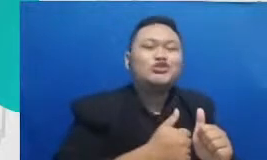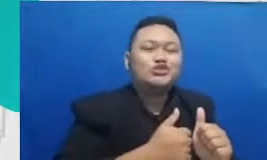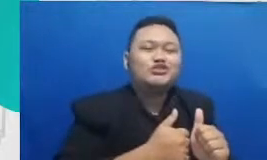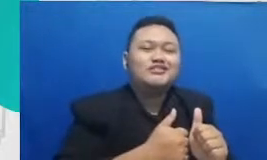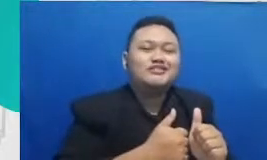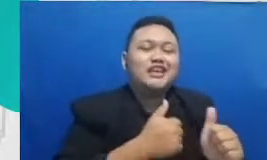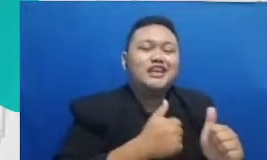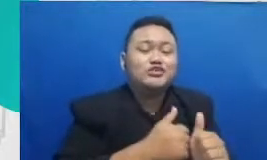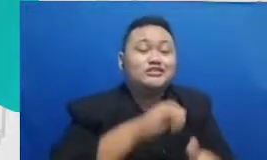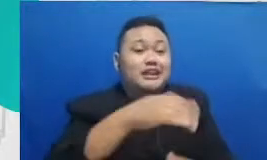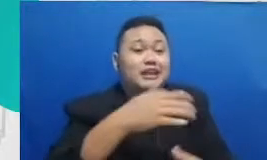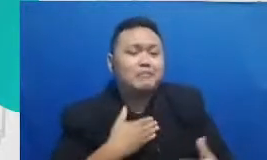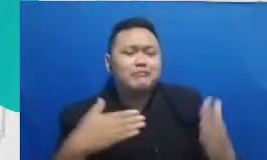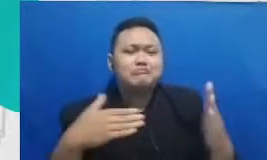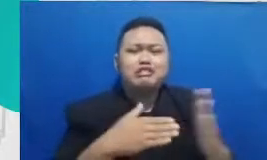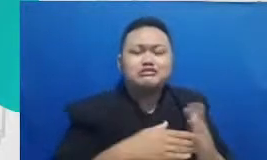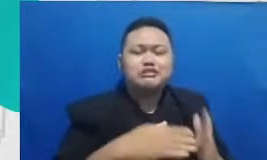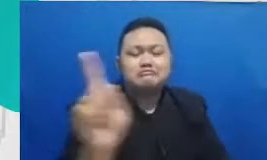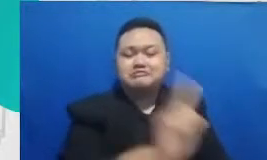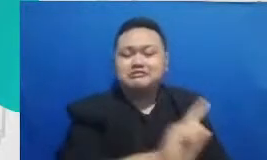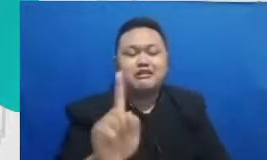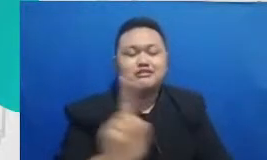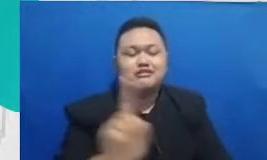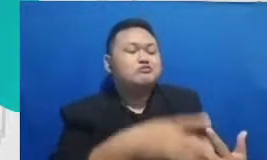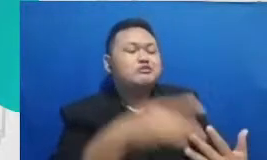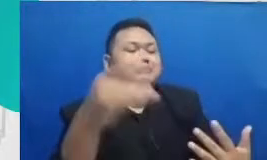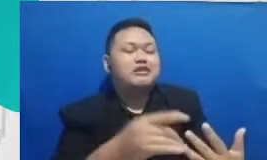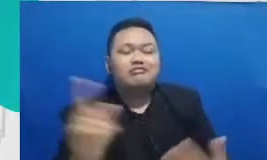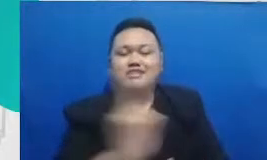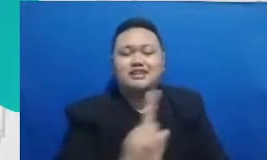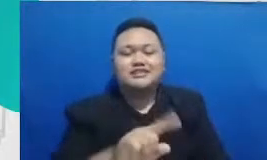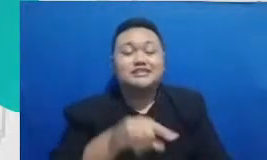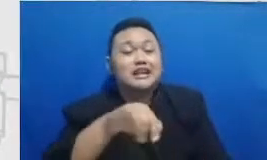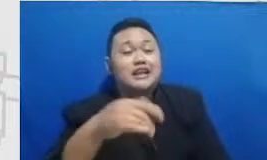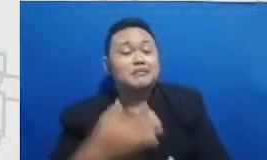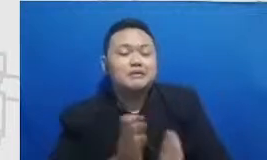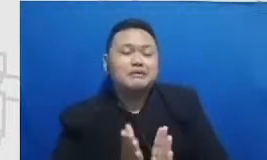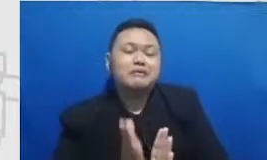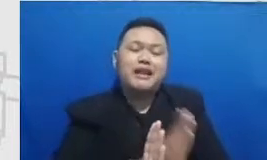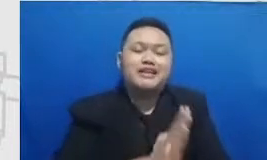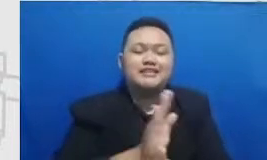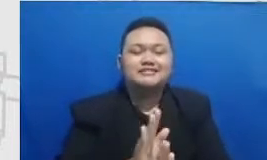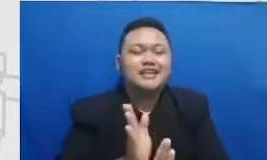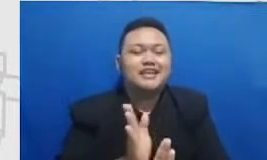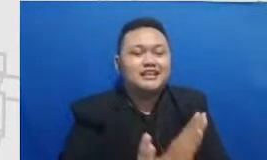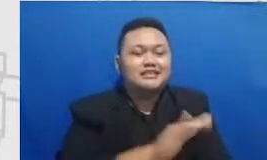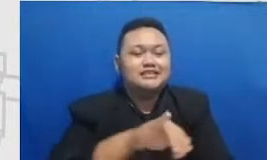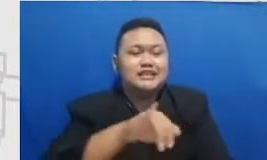atas pilihan-pilihan dalam hidupnya jadi kembali ke yang tadi justru jadi semua pentingya teknologi